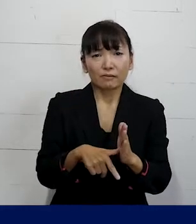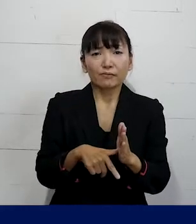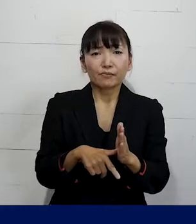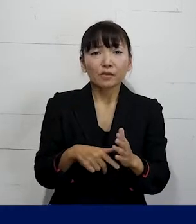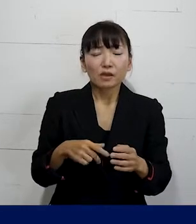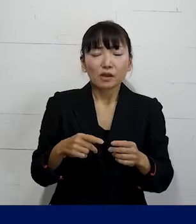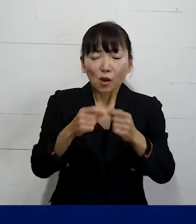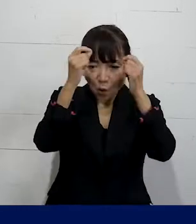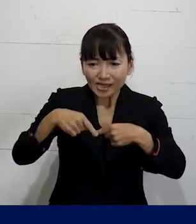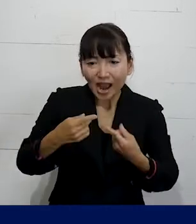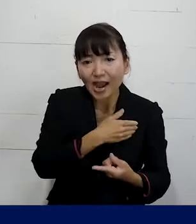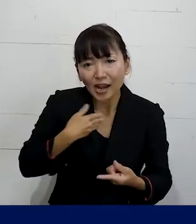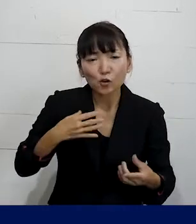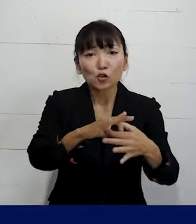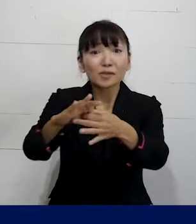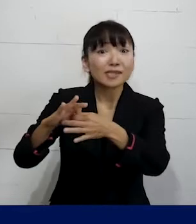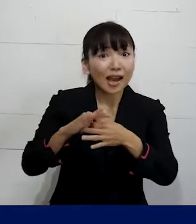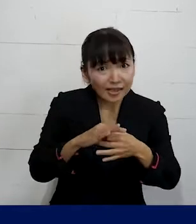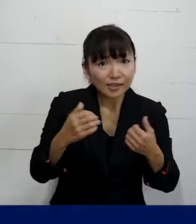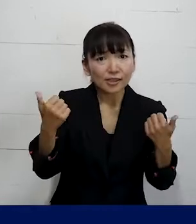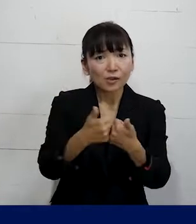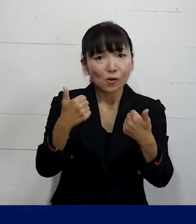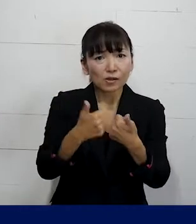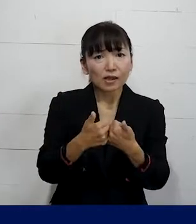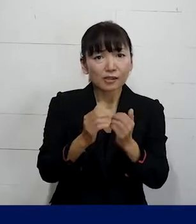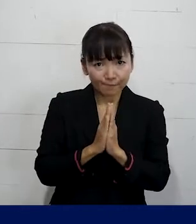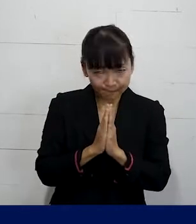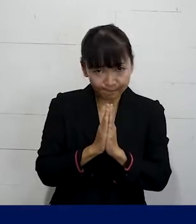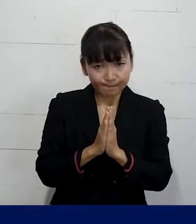個人加盟の労働組合に 相談していただけれ ばと思います